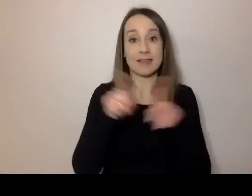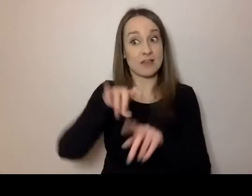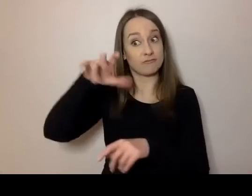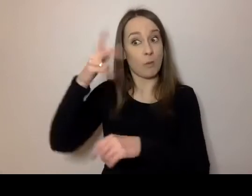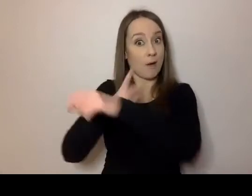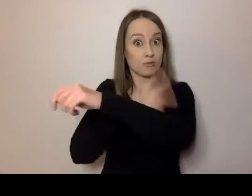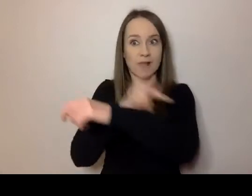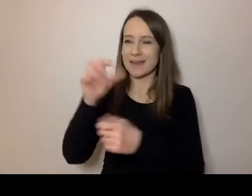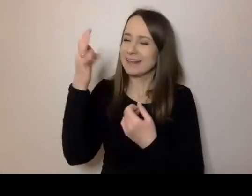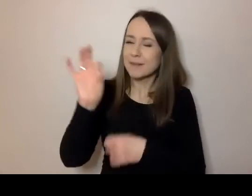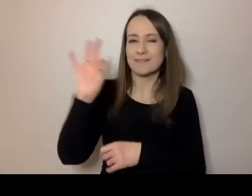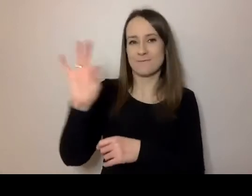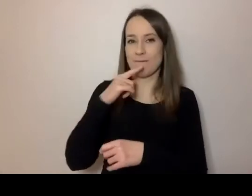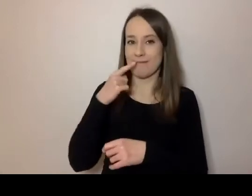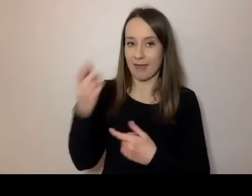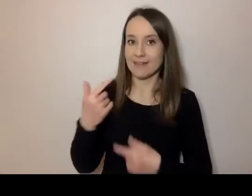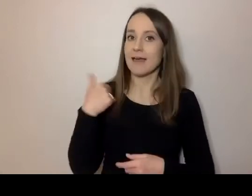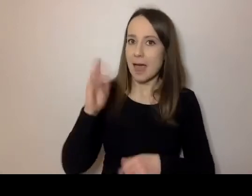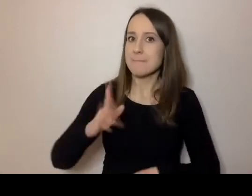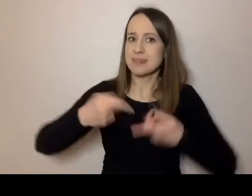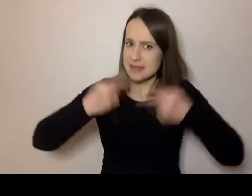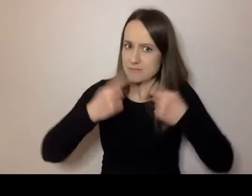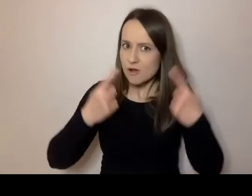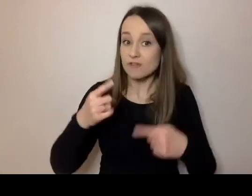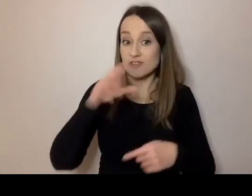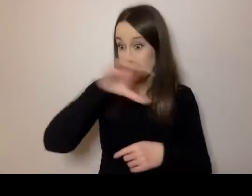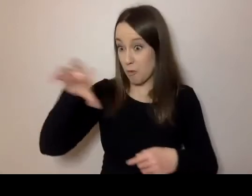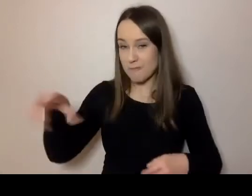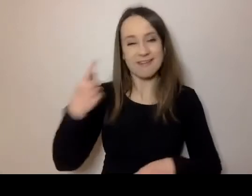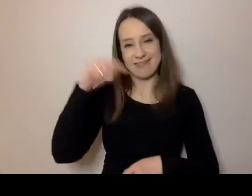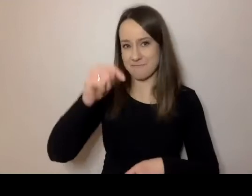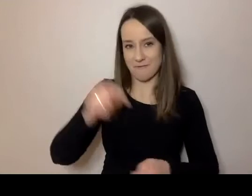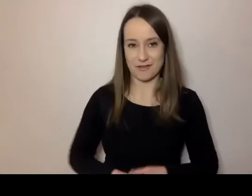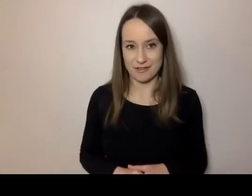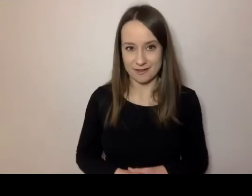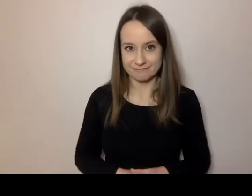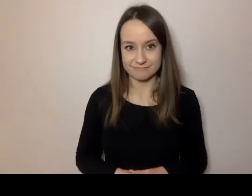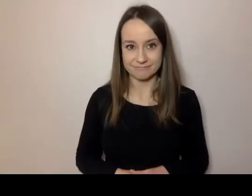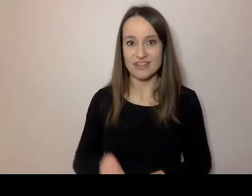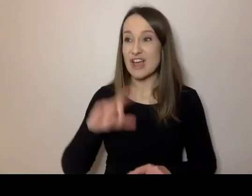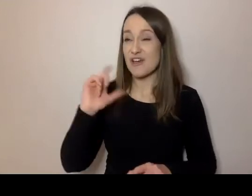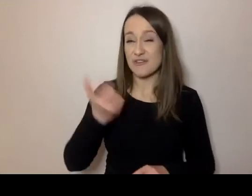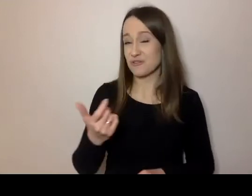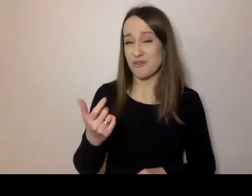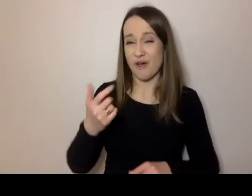Ja będę przekonywał, że nie powinni mieć. Że to, co się stało, to bardzo zła naleciałość.